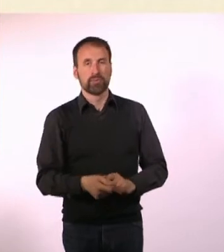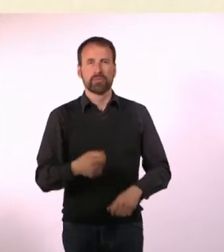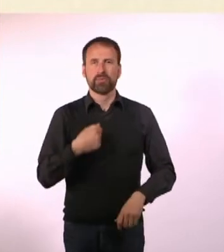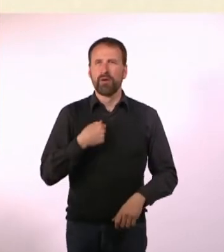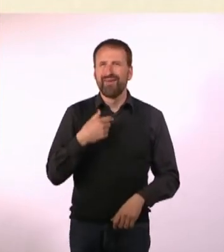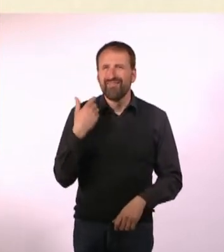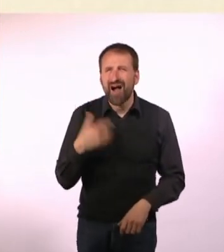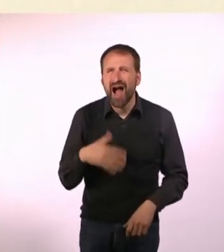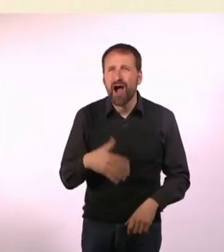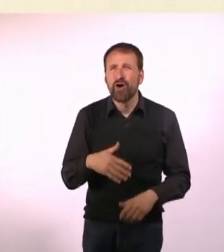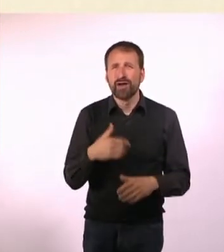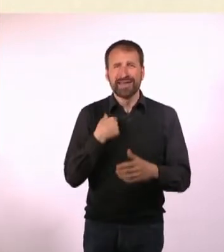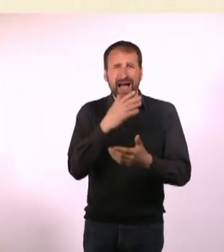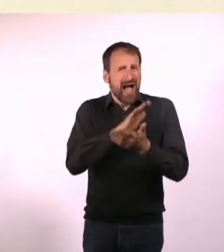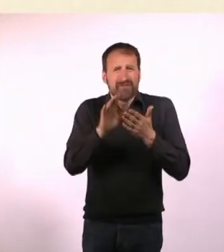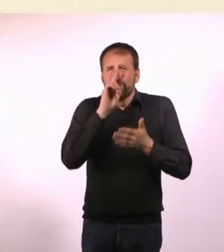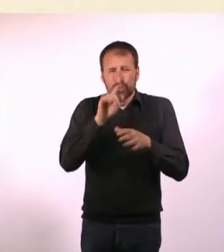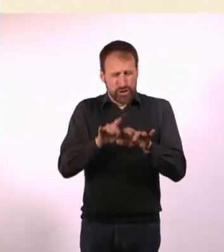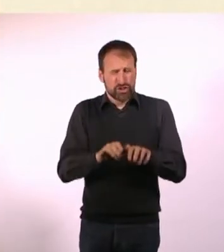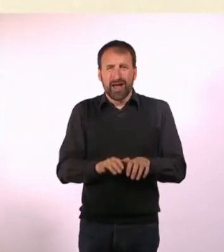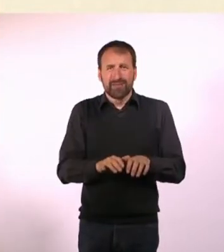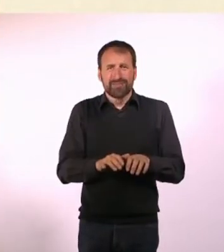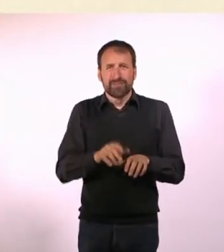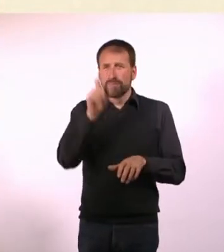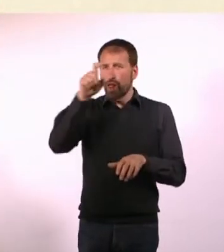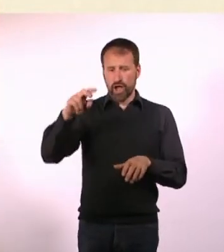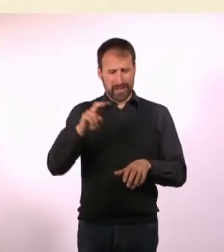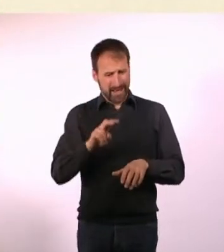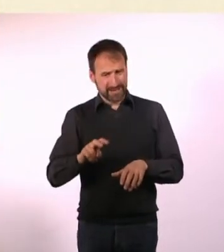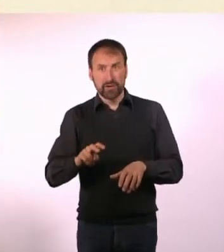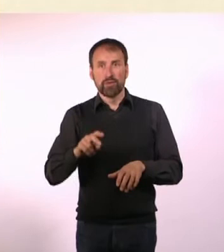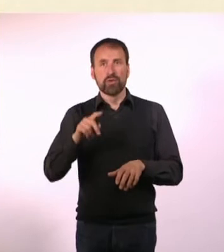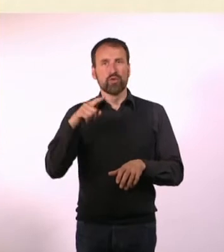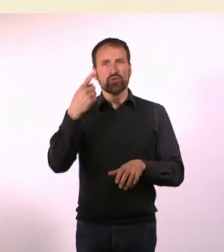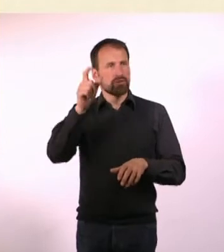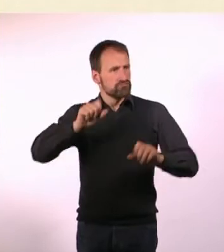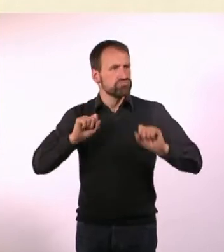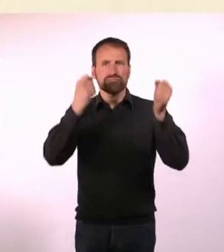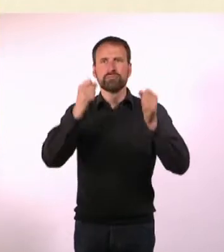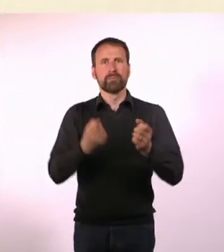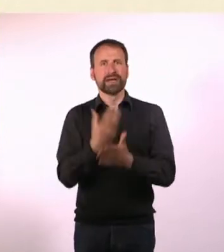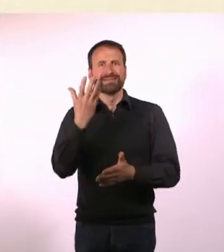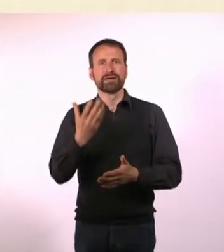Ich habe einfach nur so Sachen aufgeschrieben, Leute haben es gelesen ... und dann ist was passiert das ist irgendwie hängengeblieben.